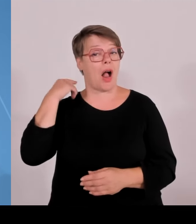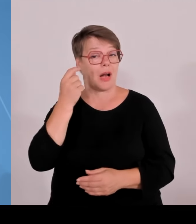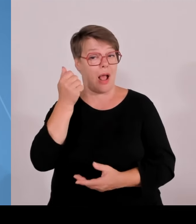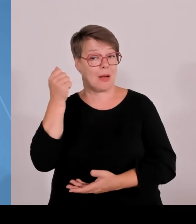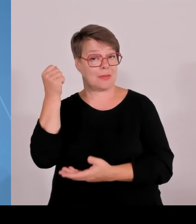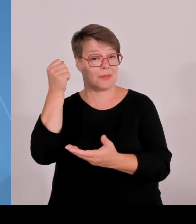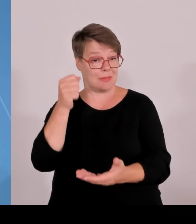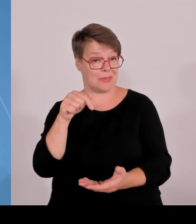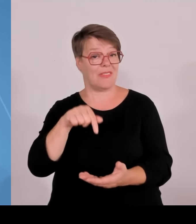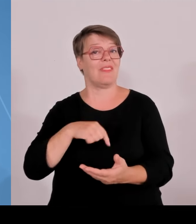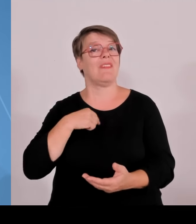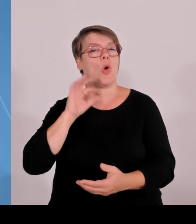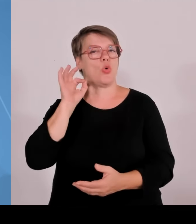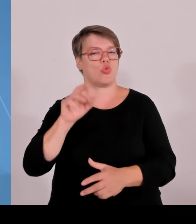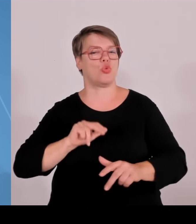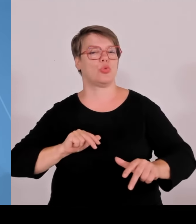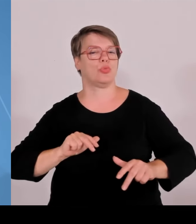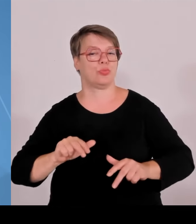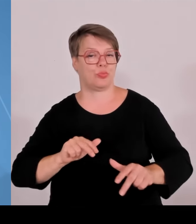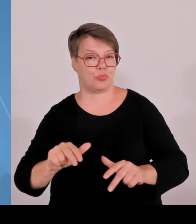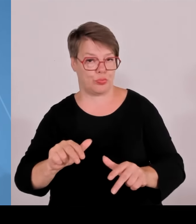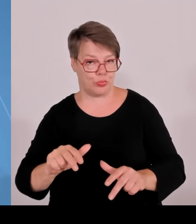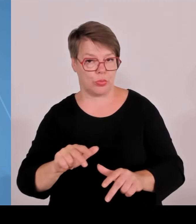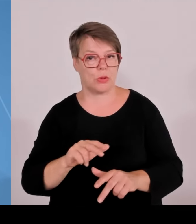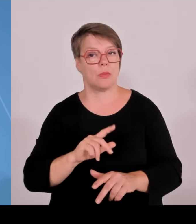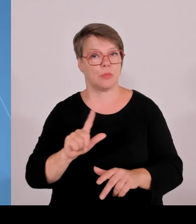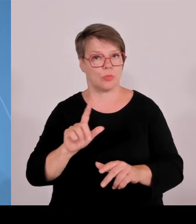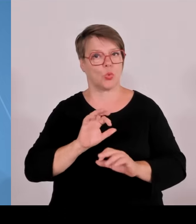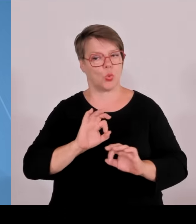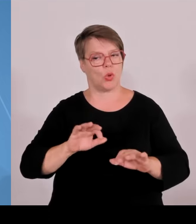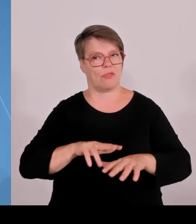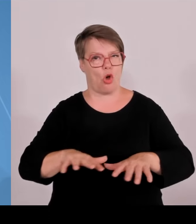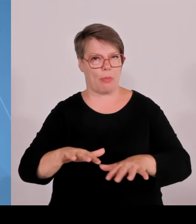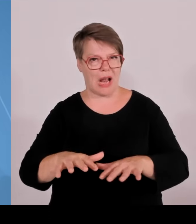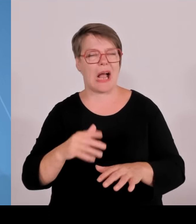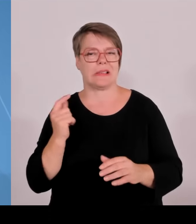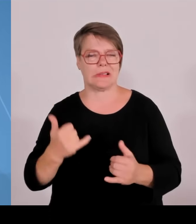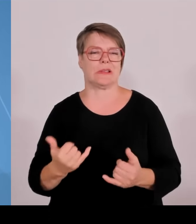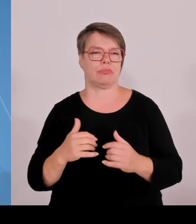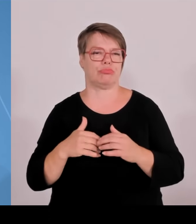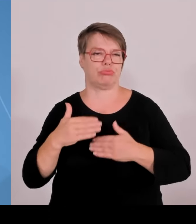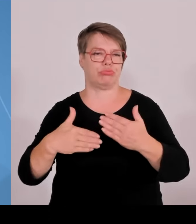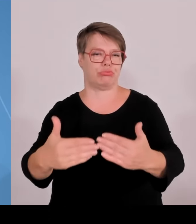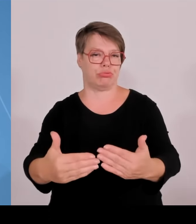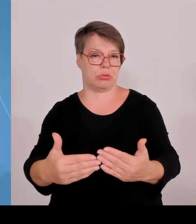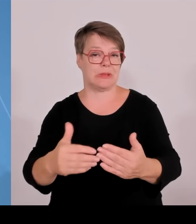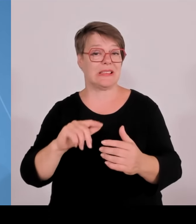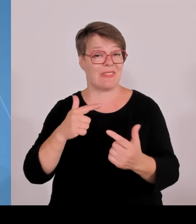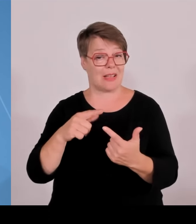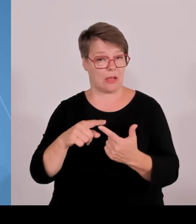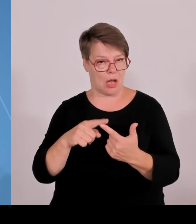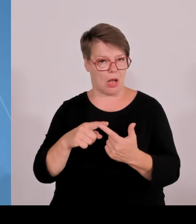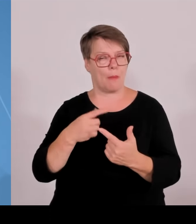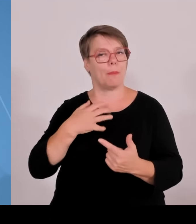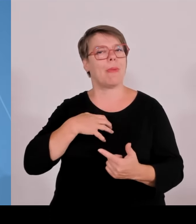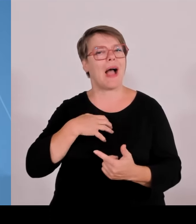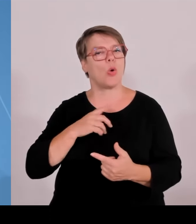unserer HVEN-Forschungsstärke, heißt hier wird nicht nur gute Lehre, exzellente Lehre gemacht, sondern hier wird zunehmend auch qualitativ